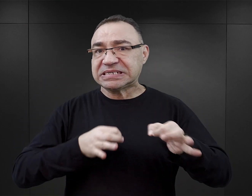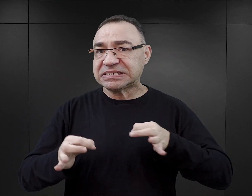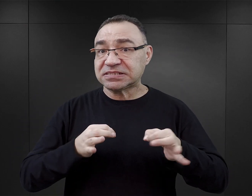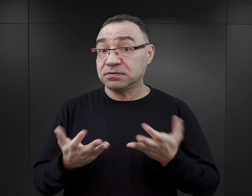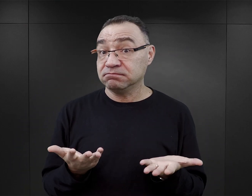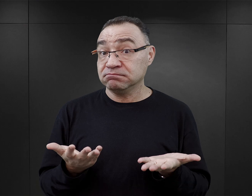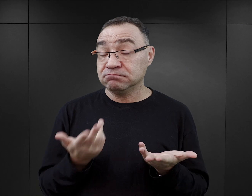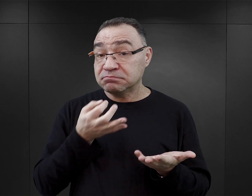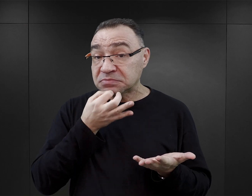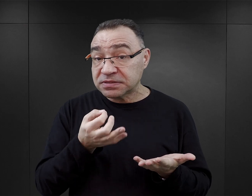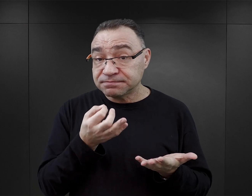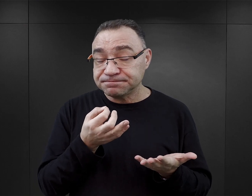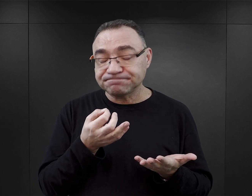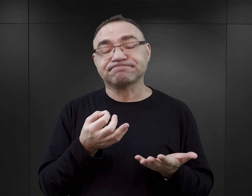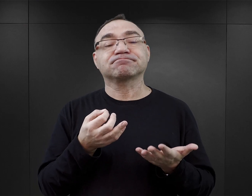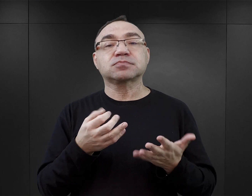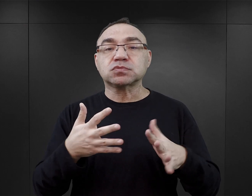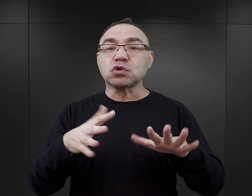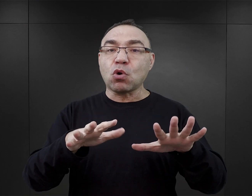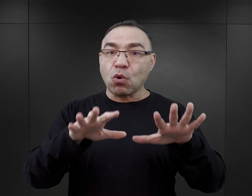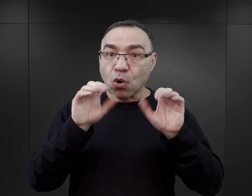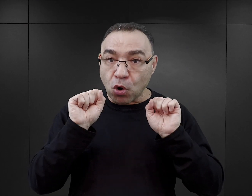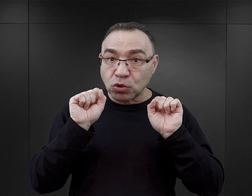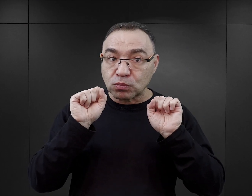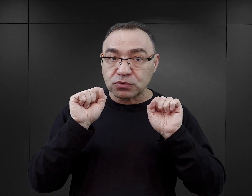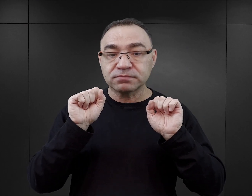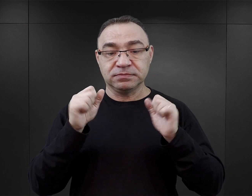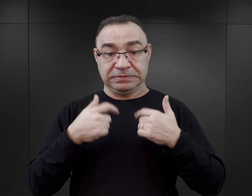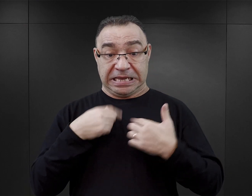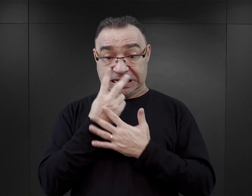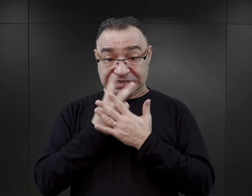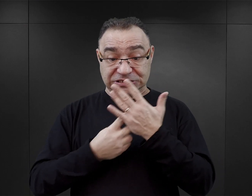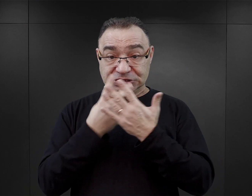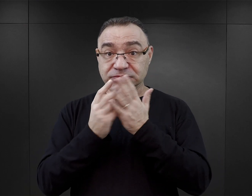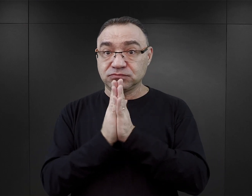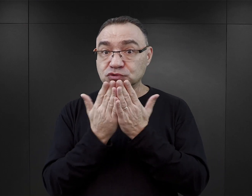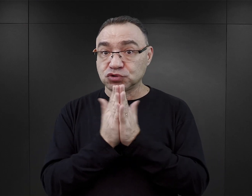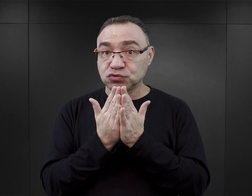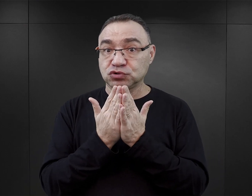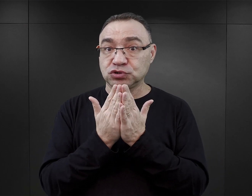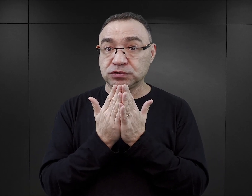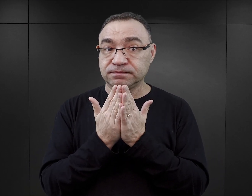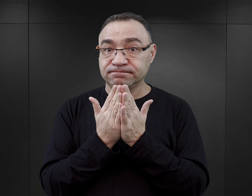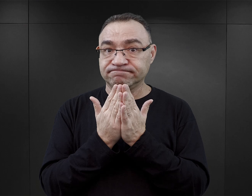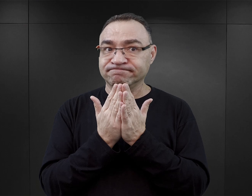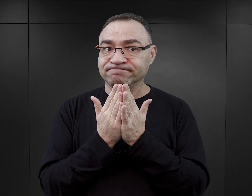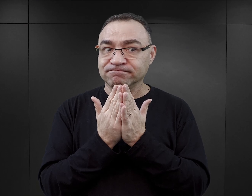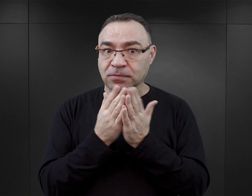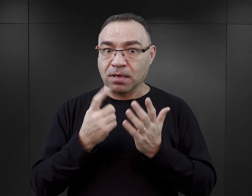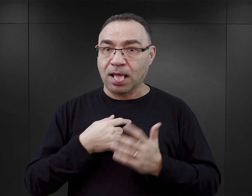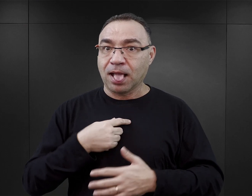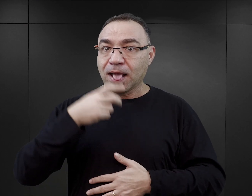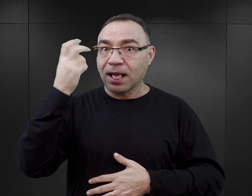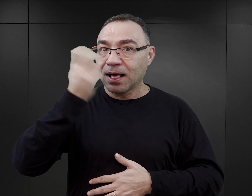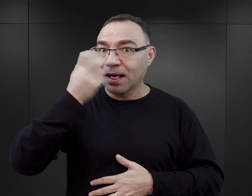Jeżeli mówimy o odbiorze, czyli o tym, jak czytelnicy reagują na te książki, to one niewątpliwie dla czytelnika są atrakcyjne.